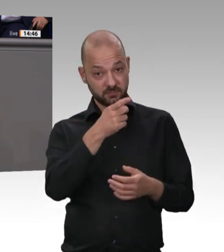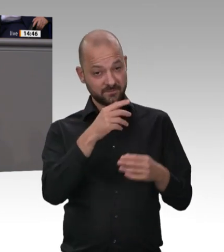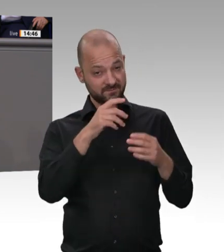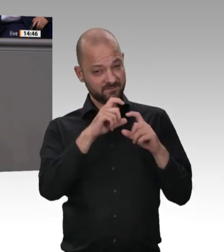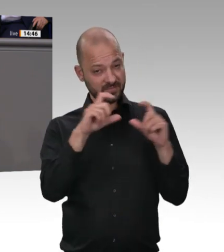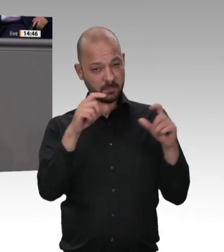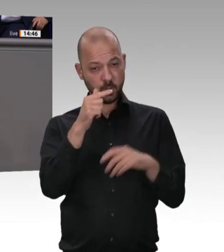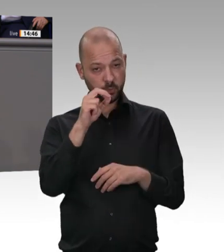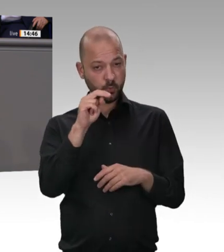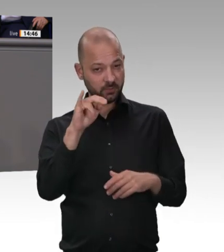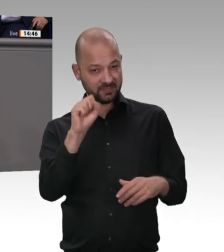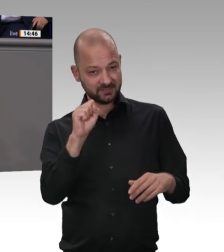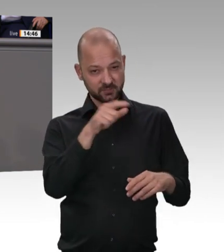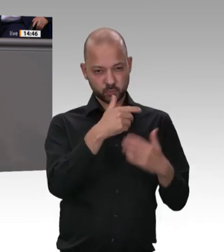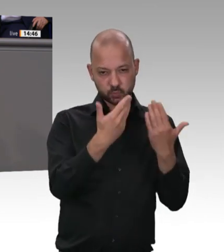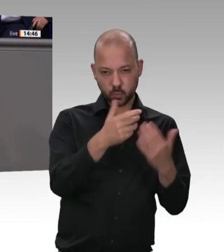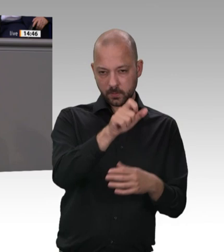Herren – auch der Minister hat es angesprochen;